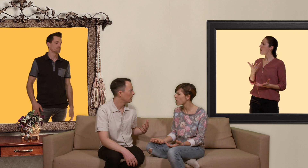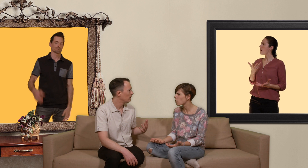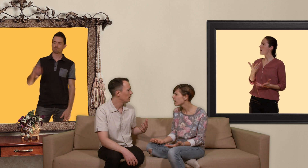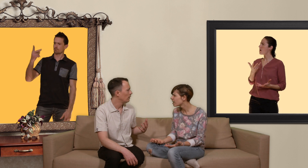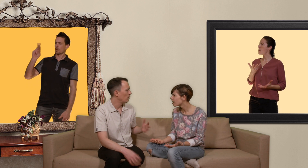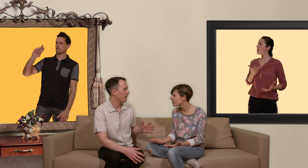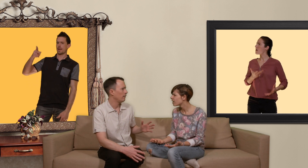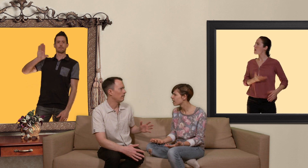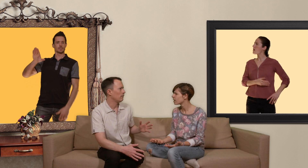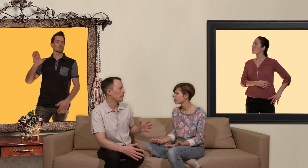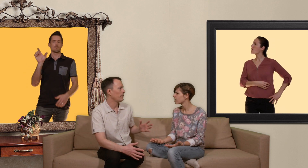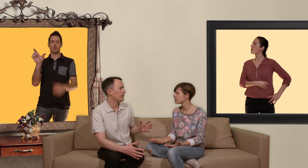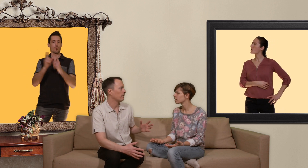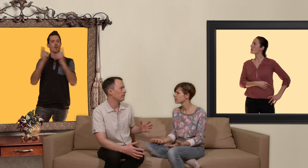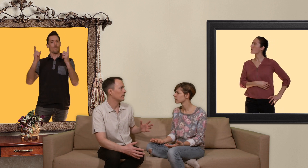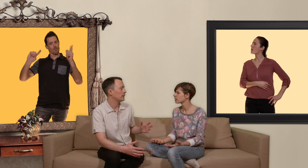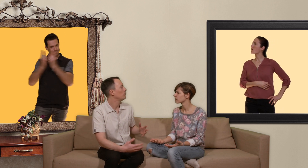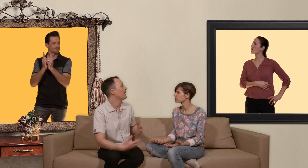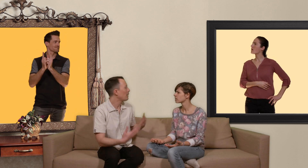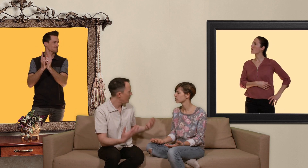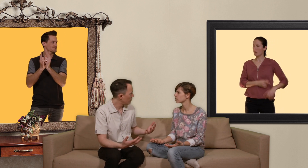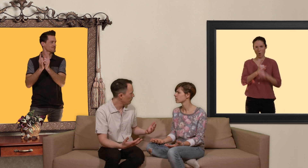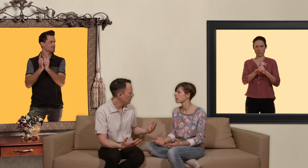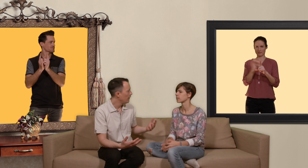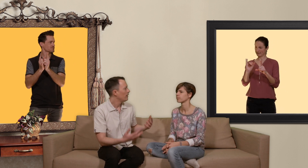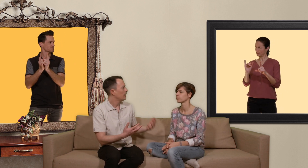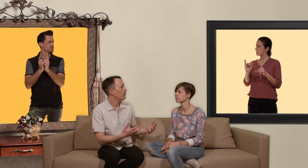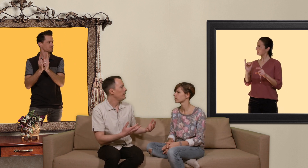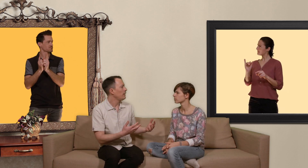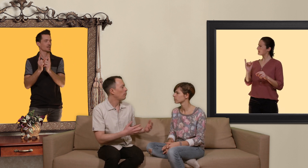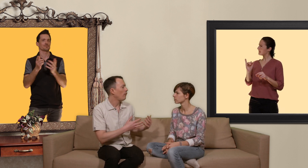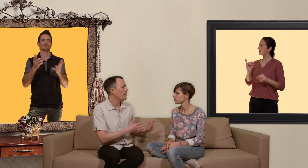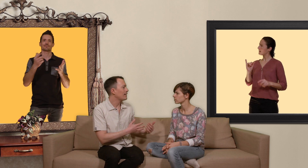t'est accro à quoi ? ok comment dire c'est une abréviation qui veut dire prophylaxie